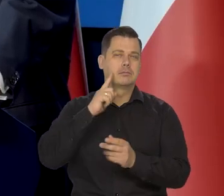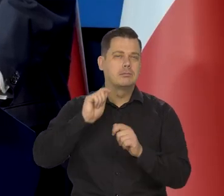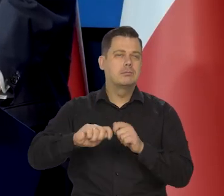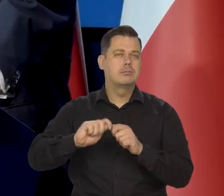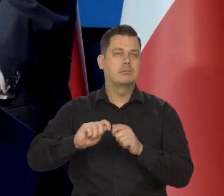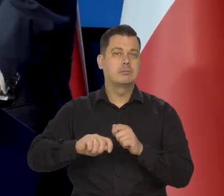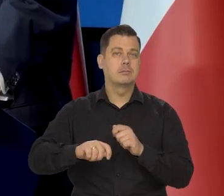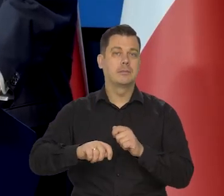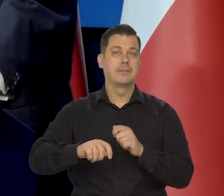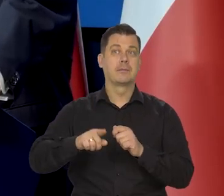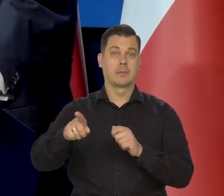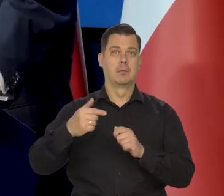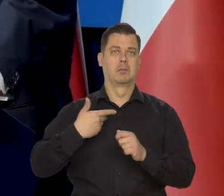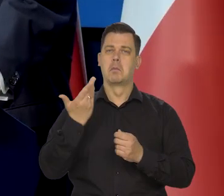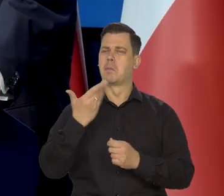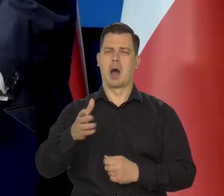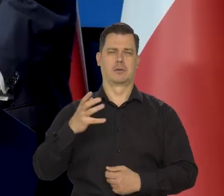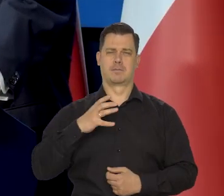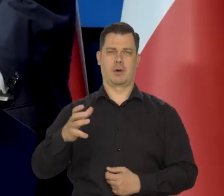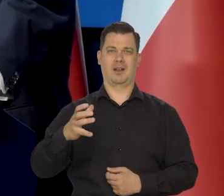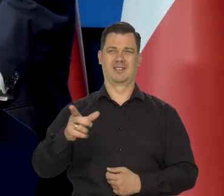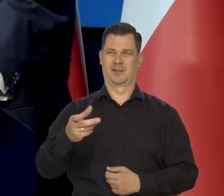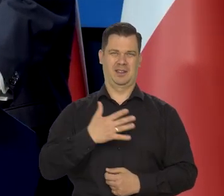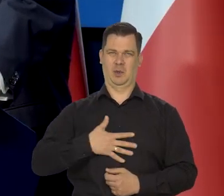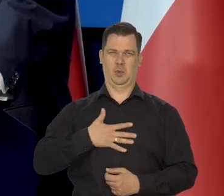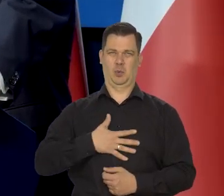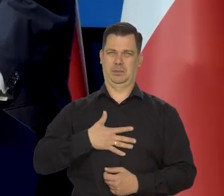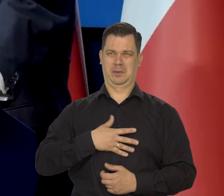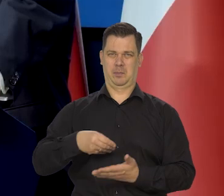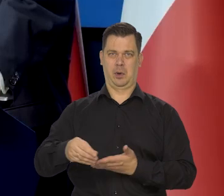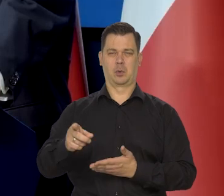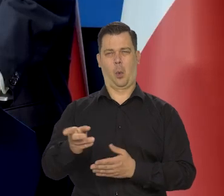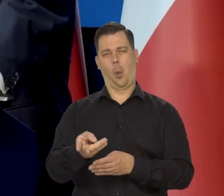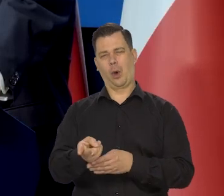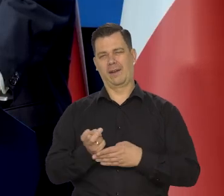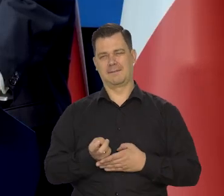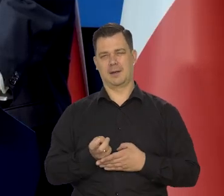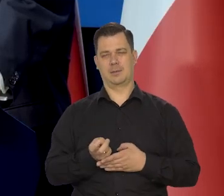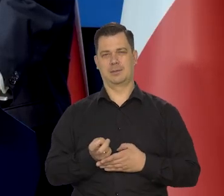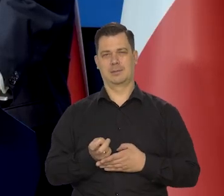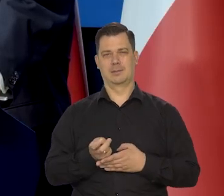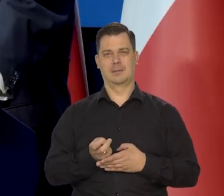chociaż oczywiście wiadomo, że oni to podatki niechętnie płacą i ukrywają te majątki,